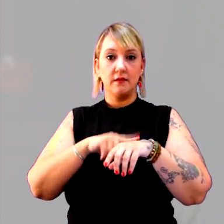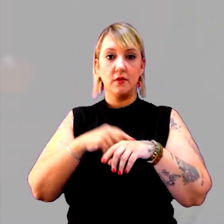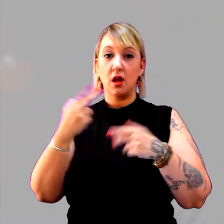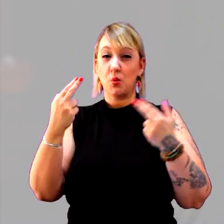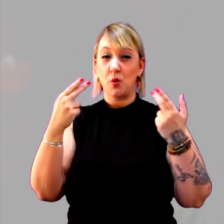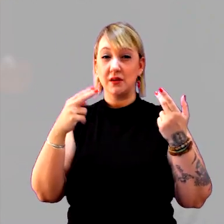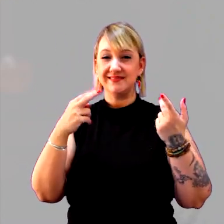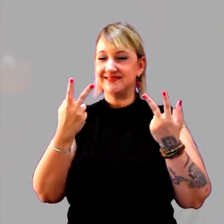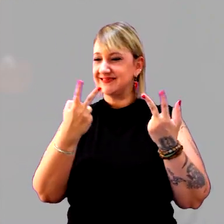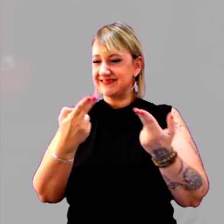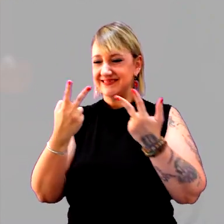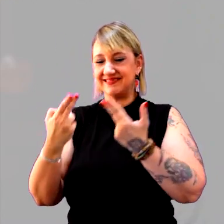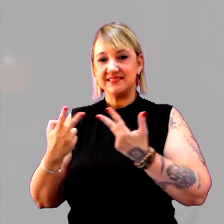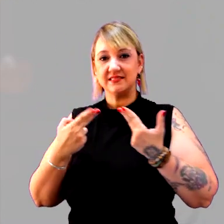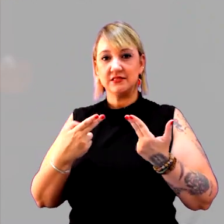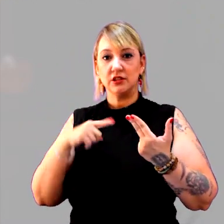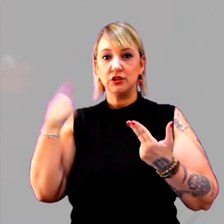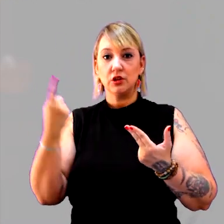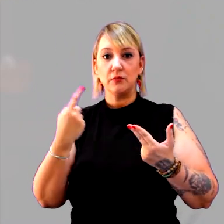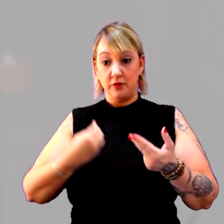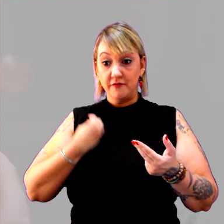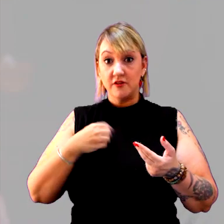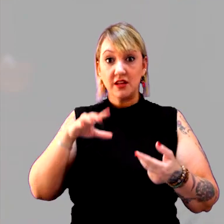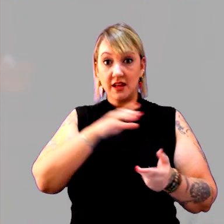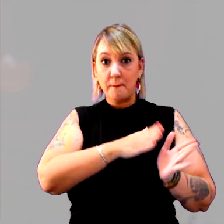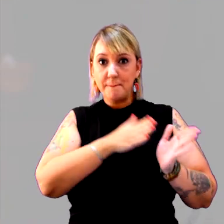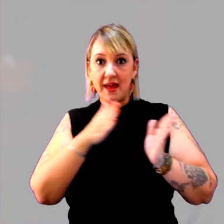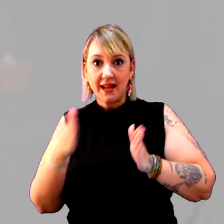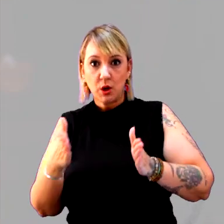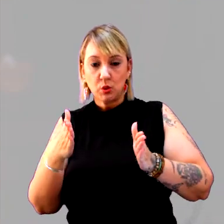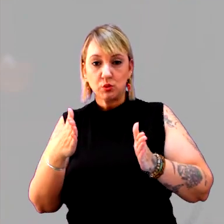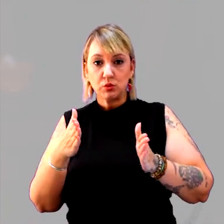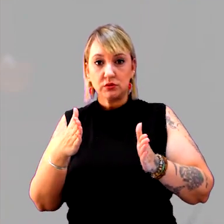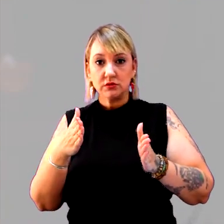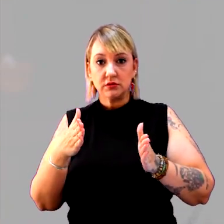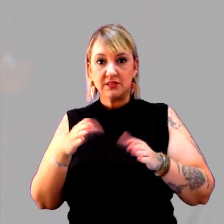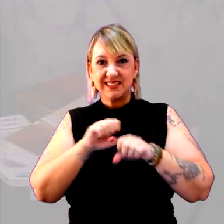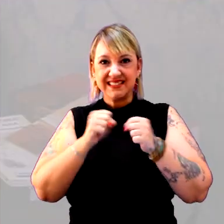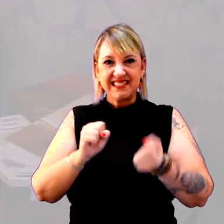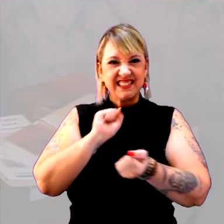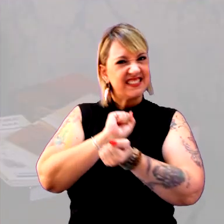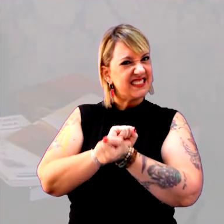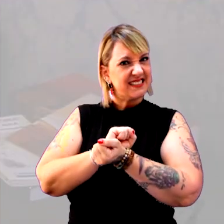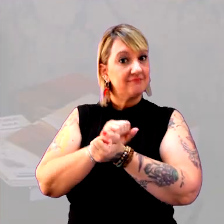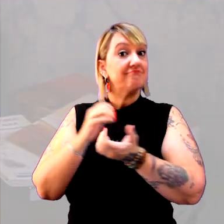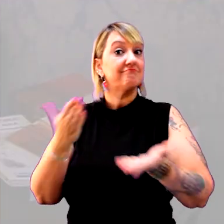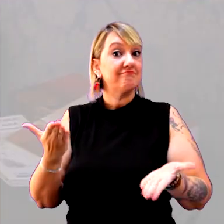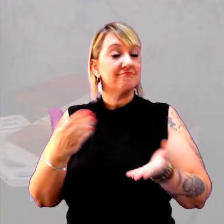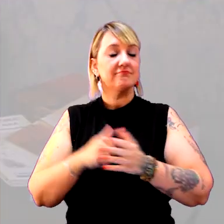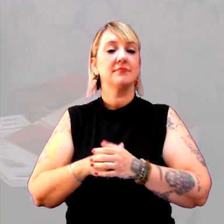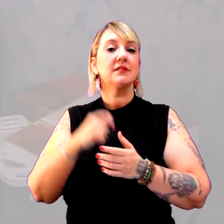Todo mundo viveu, esse período, um sistema escravagista? Vamos ver outro país?